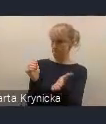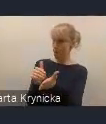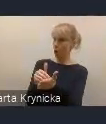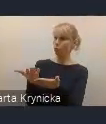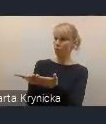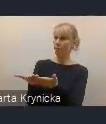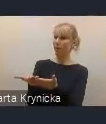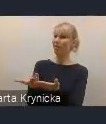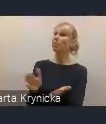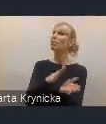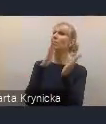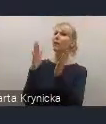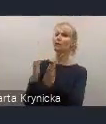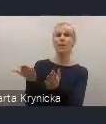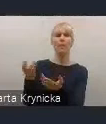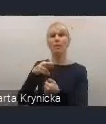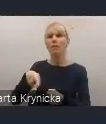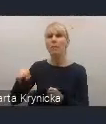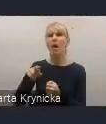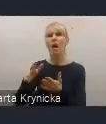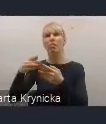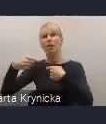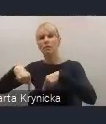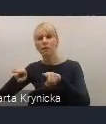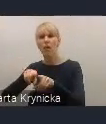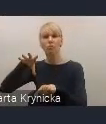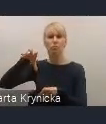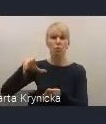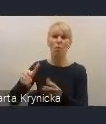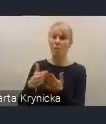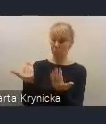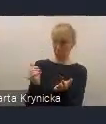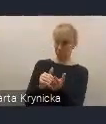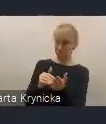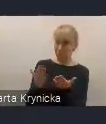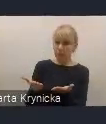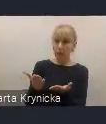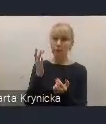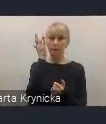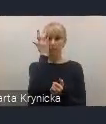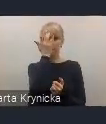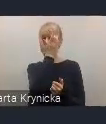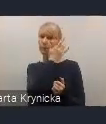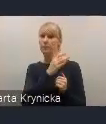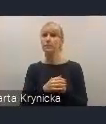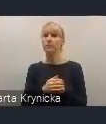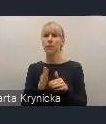które będzie tutaj zajmowało się realizacją różnych